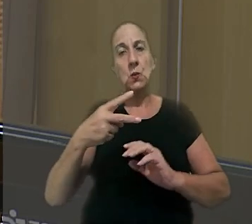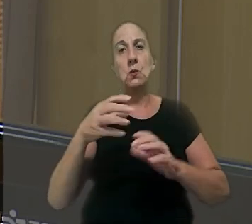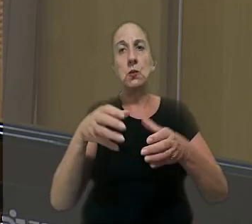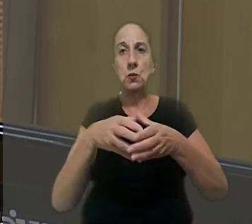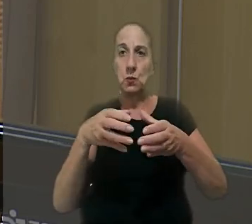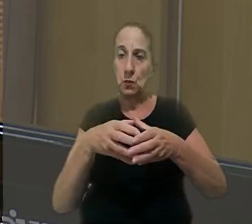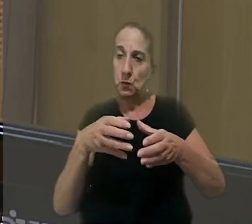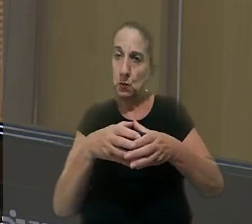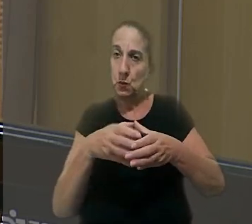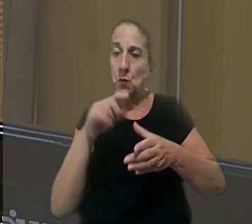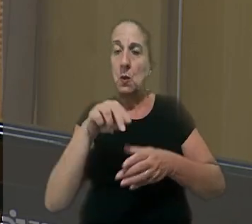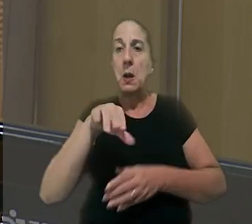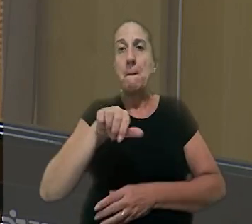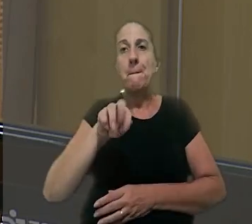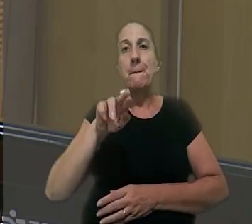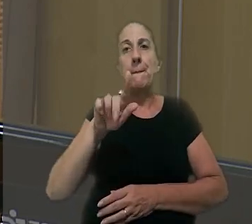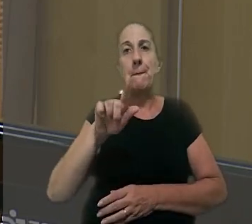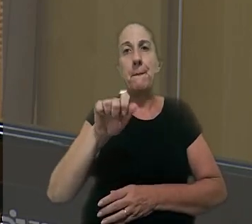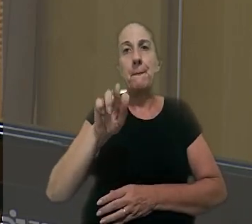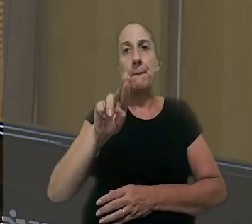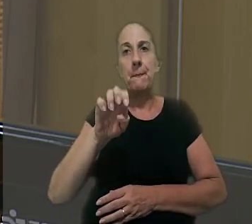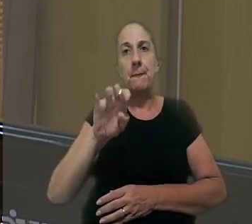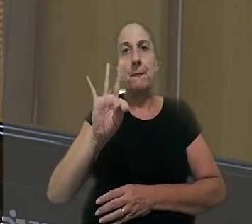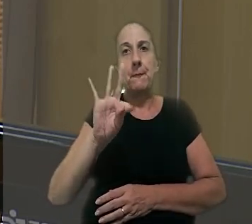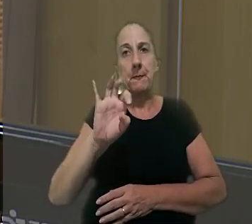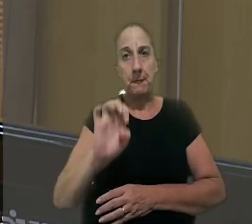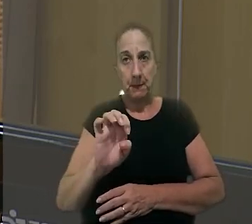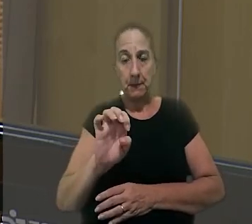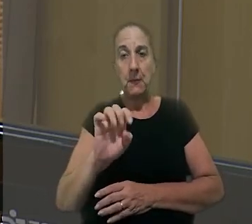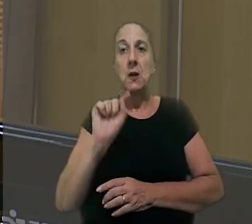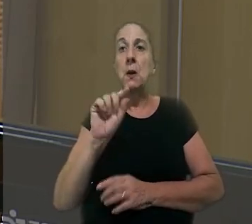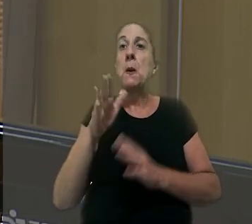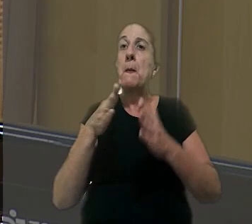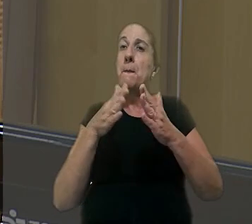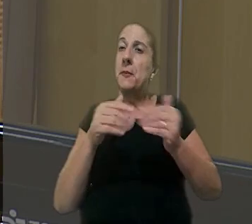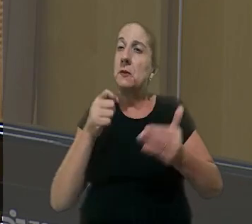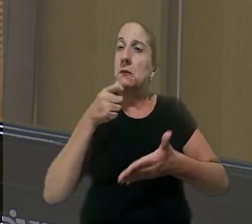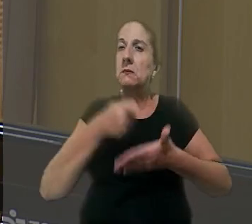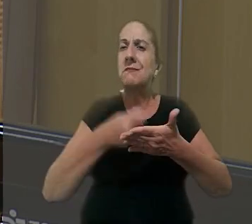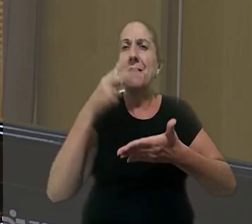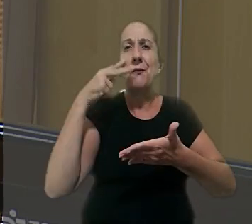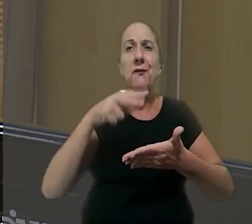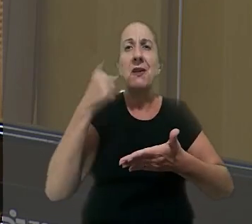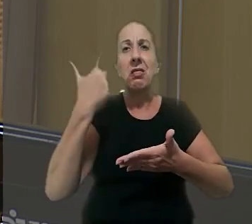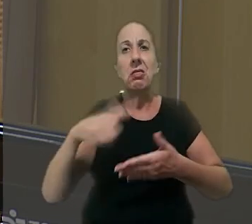desembargadora convocada, Margarete Rodrigues Costa, o exame do pedido exigiria a revisão de